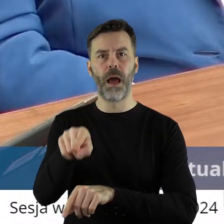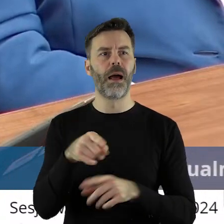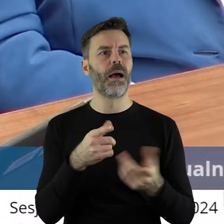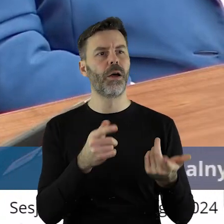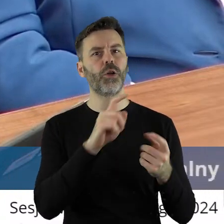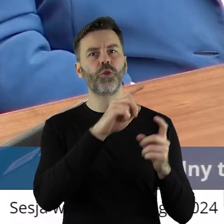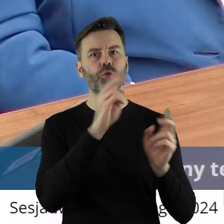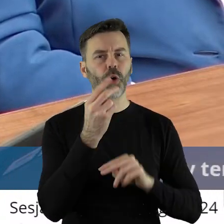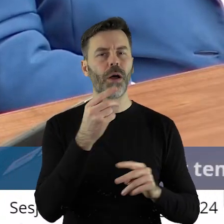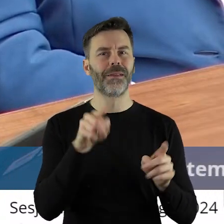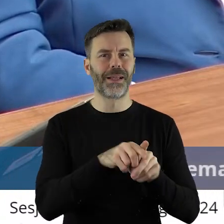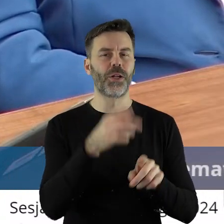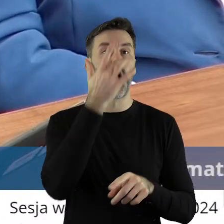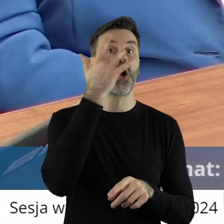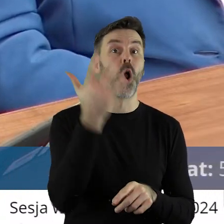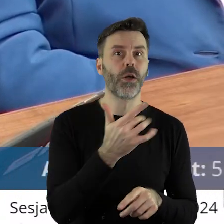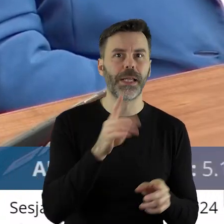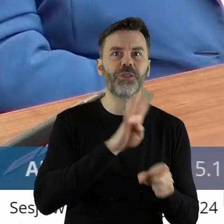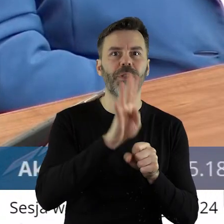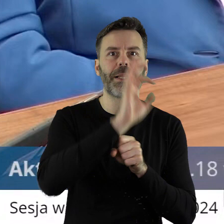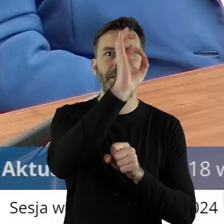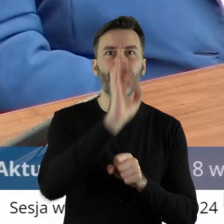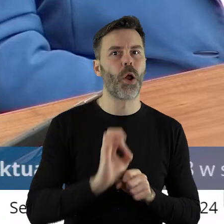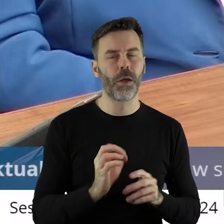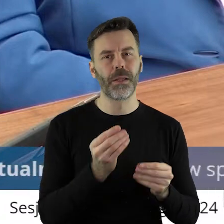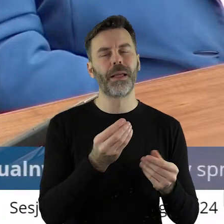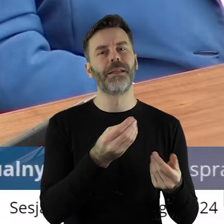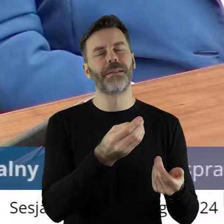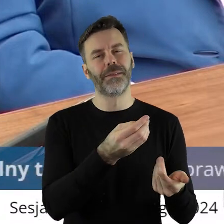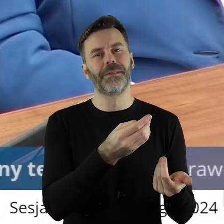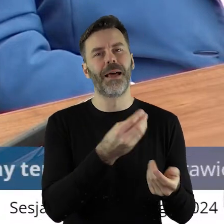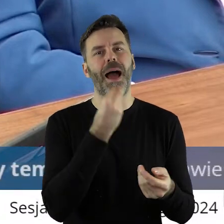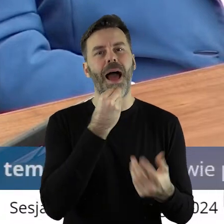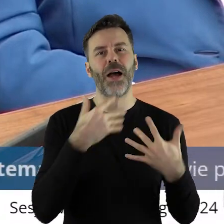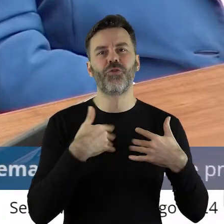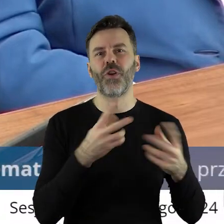produktów nie tylko z Ukrainy, bo z Rosji też. 14% importu do Unii Europejskiej,